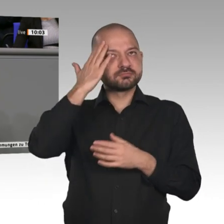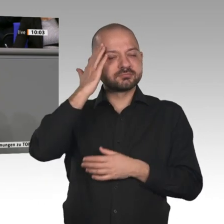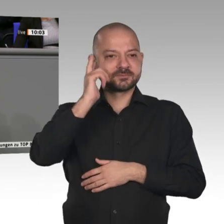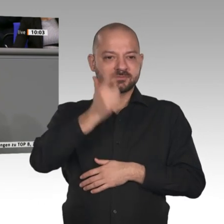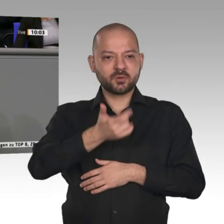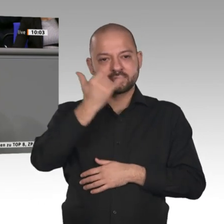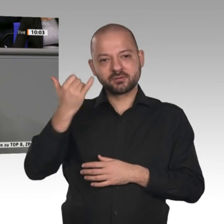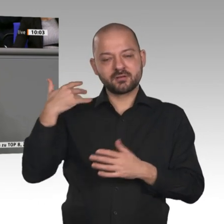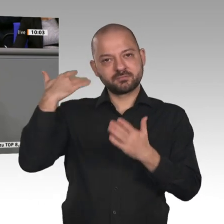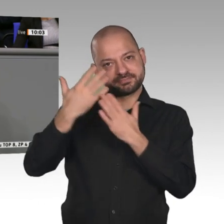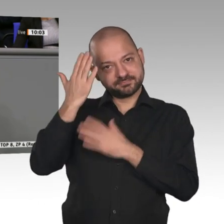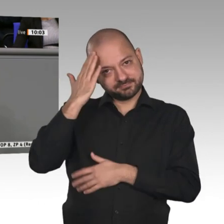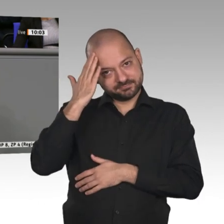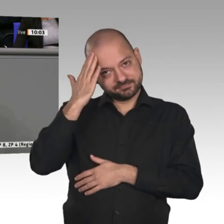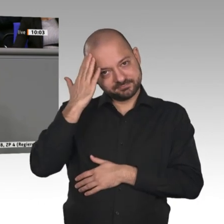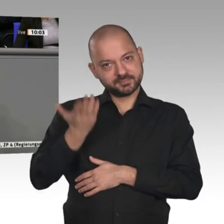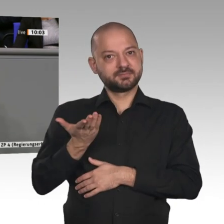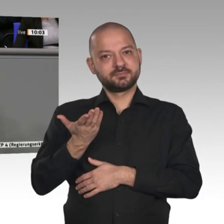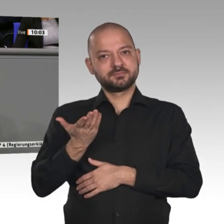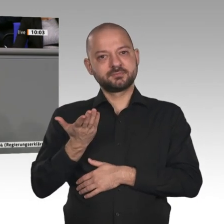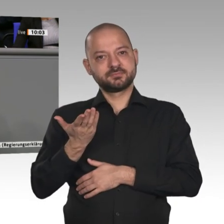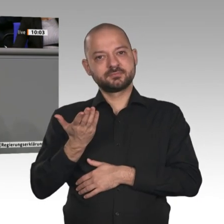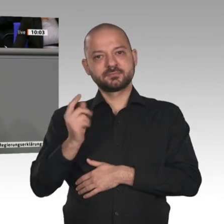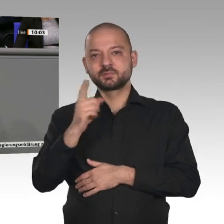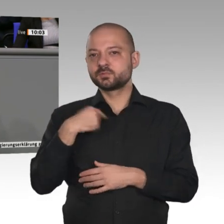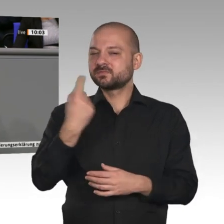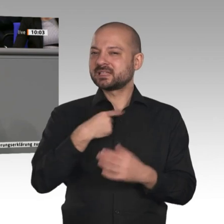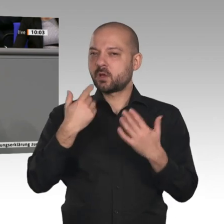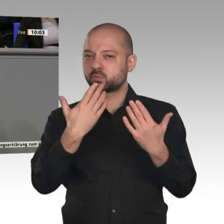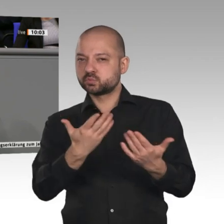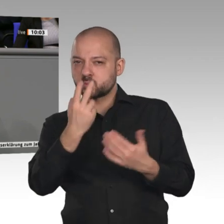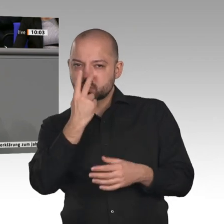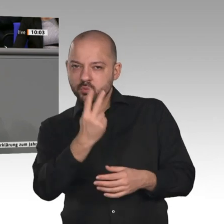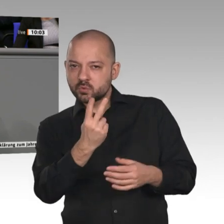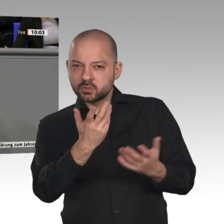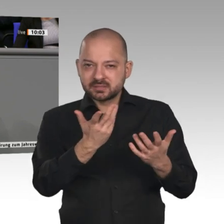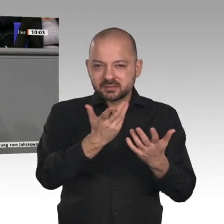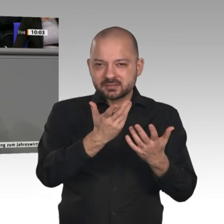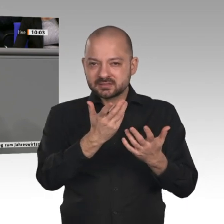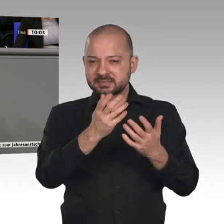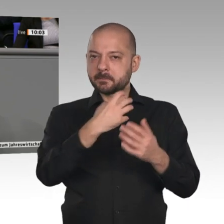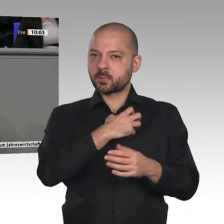arbeiten. Das zweite Sorgenkind sind - Peter Altmaier hat das angesprochen - die